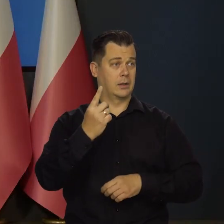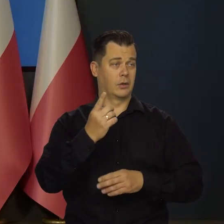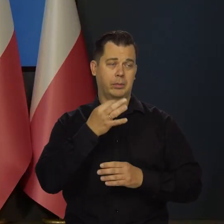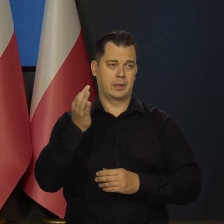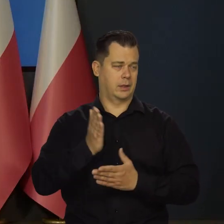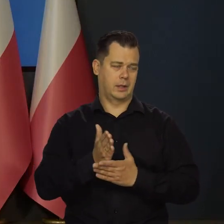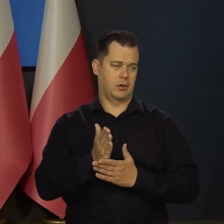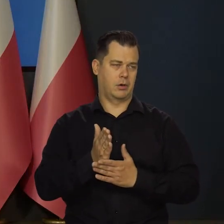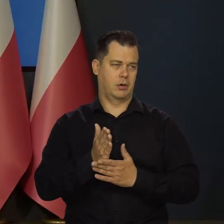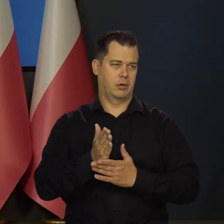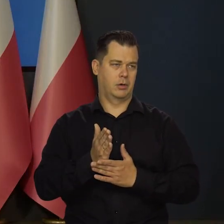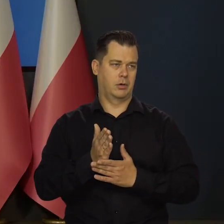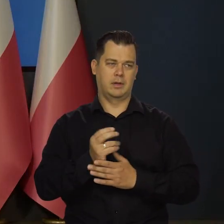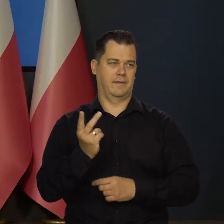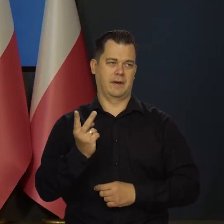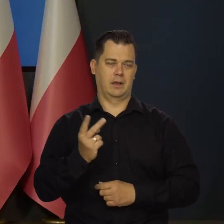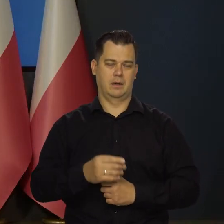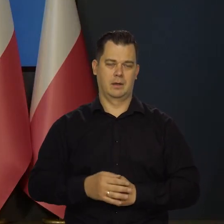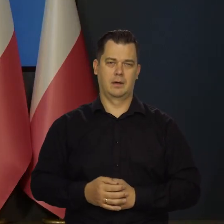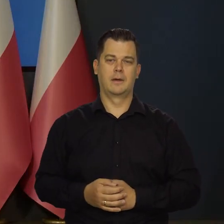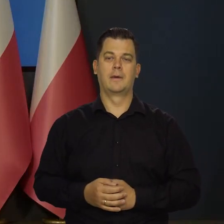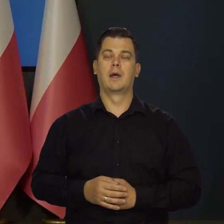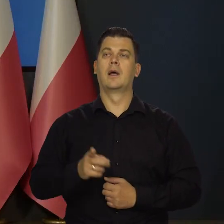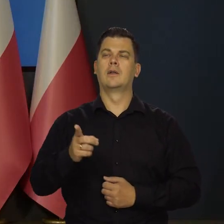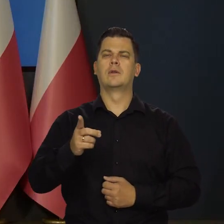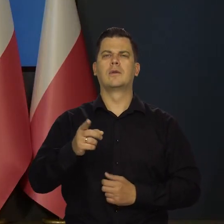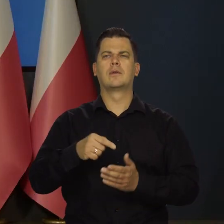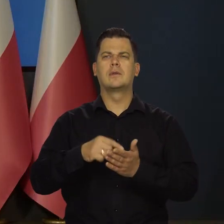Jedno pytanie, jedno poproszę. W takim razie jakie?